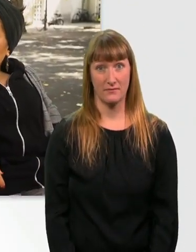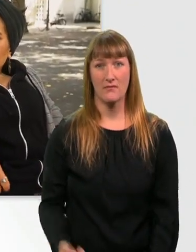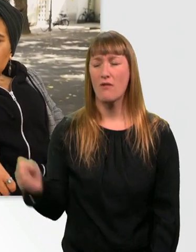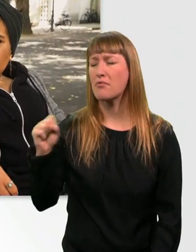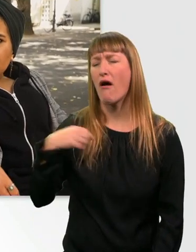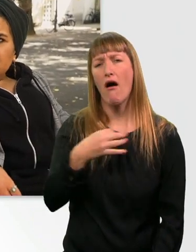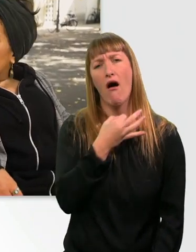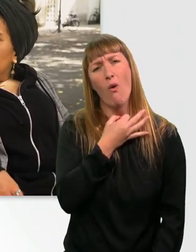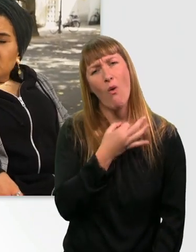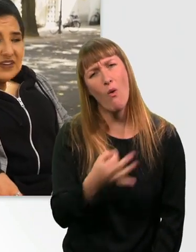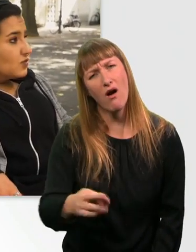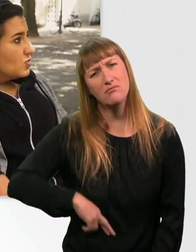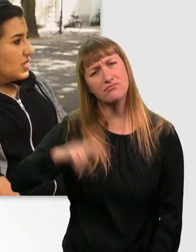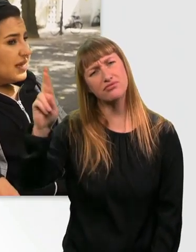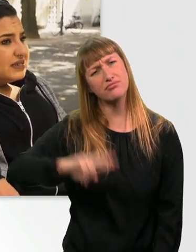Ohne Witz, lass uns mal was suchen. - Ja.